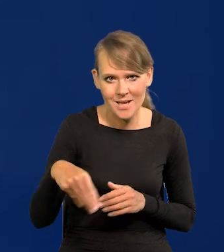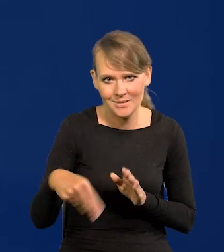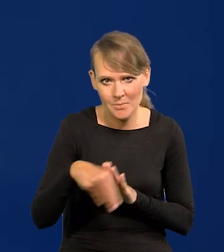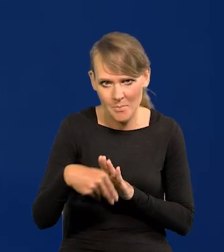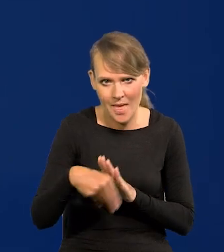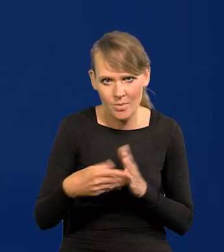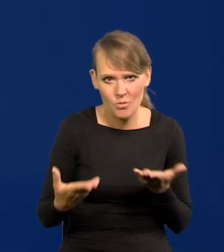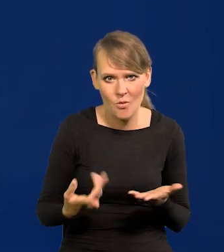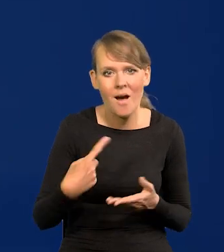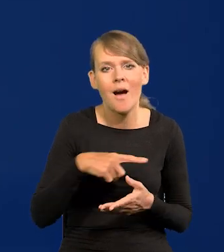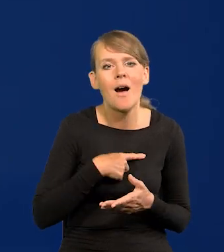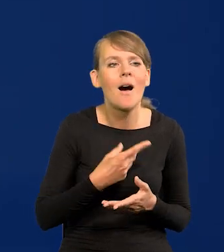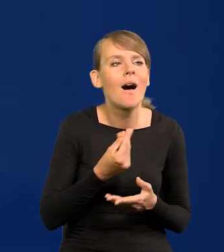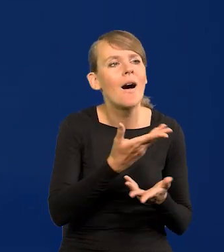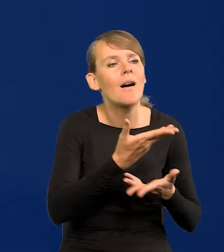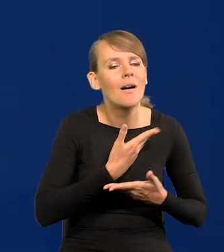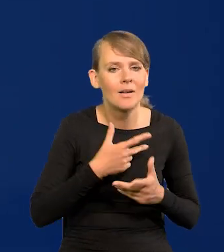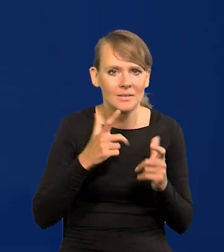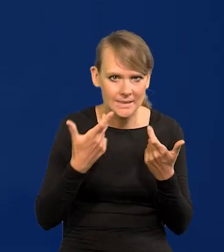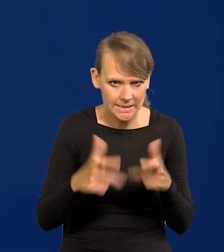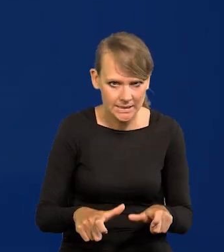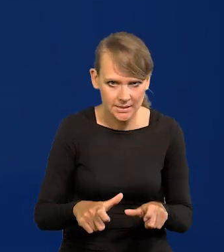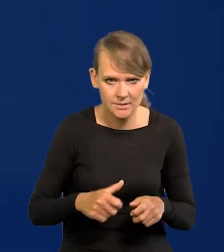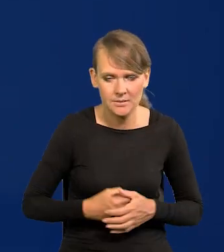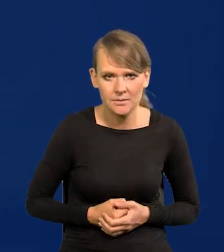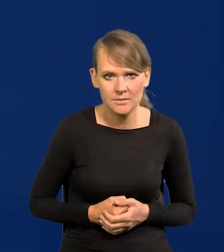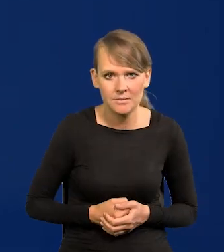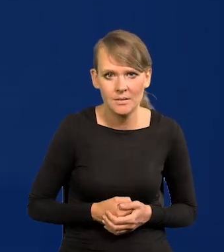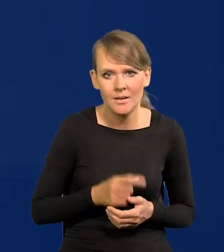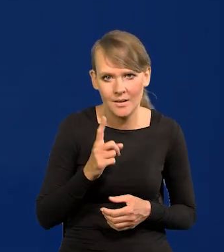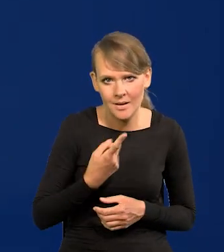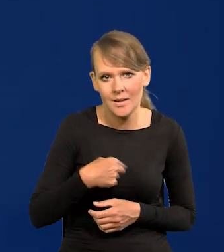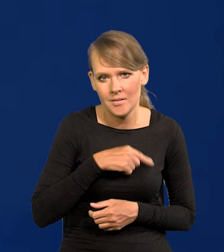nic na to nie dostajemy. Ale stać nas.